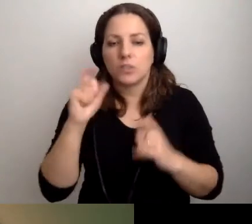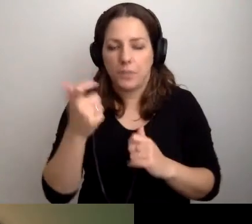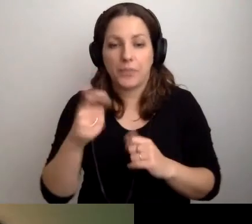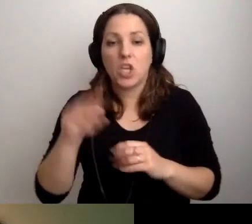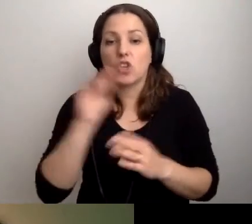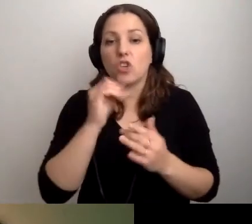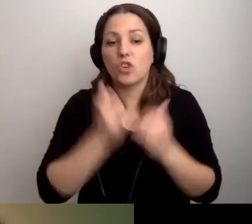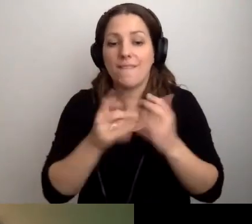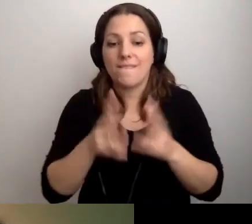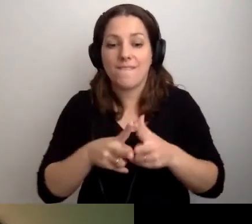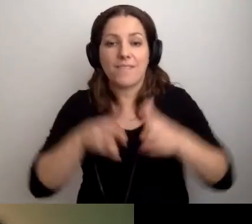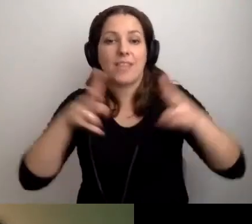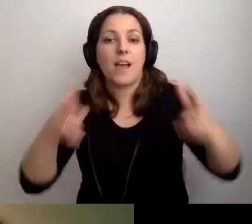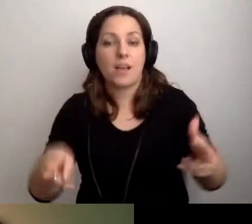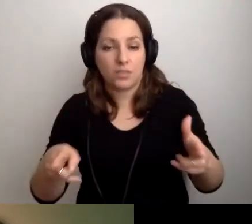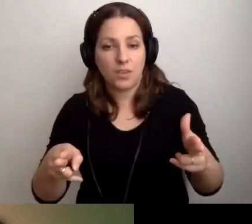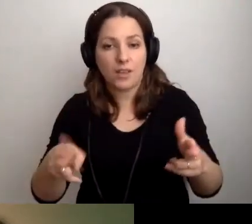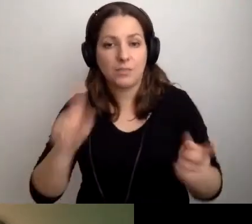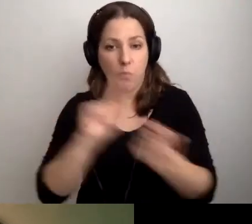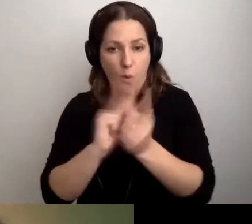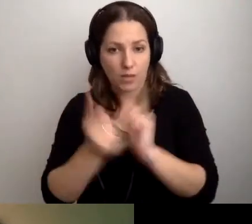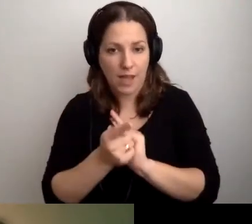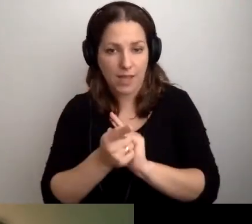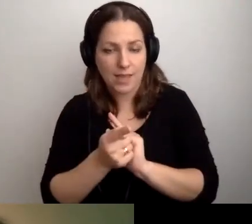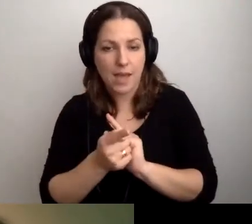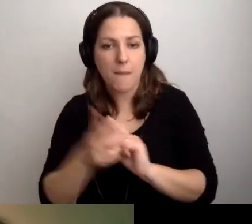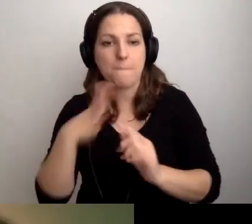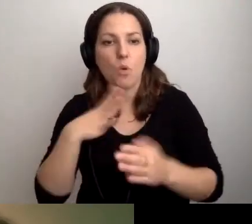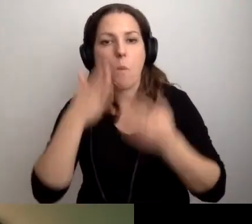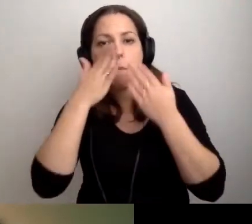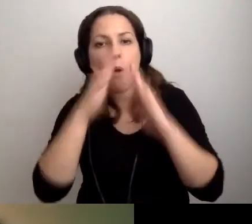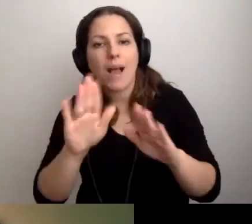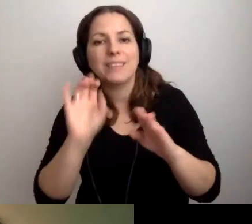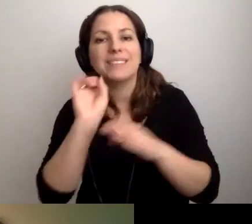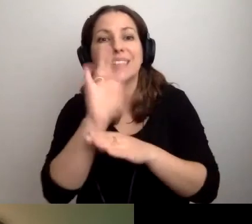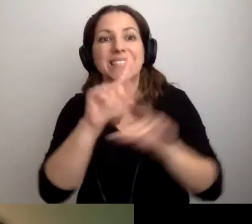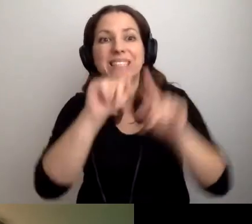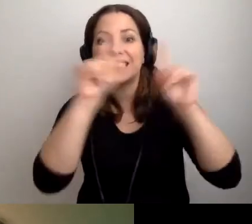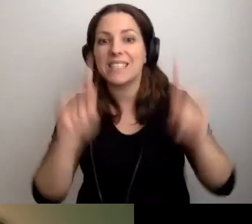Jeżeli w trakcie spotkania byłby pokaz slajdów i one były nagrane,